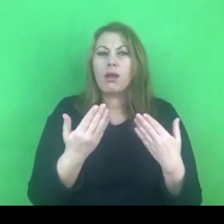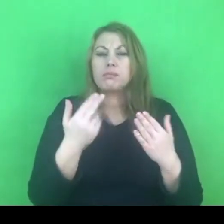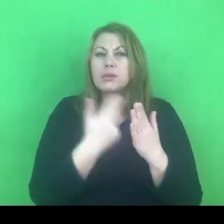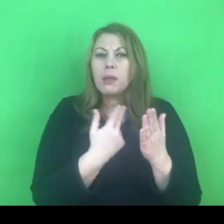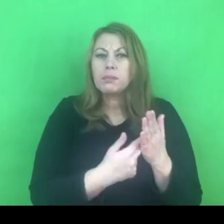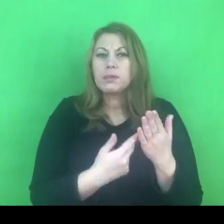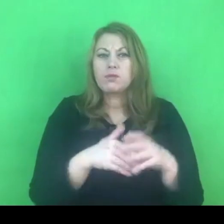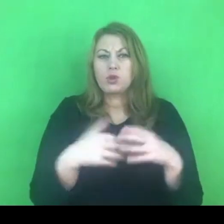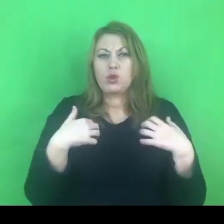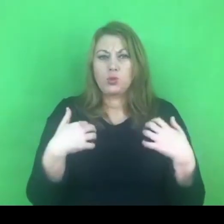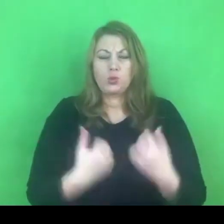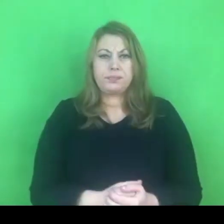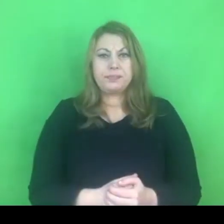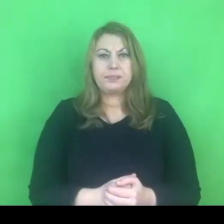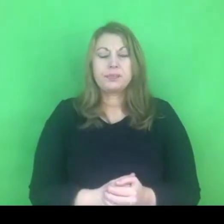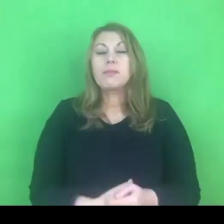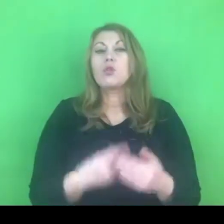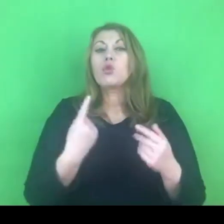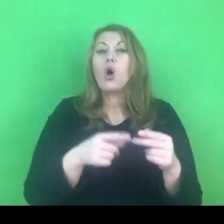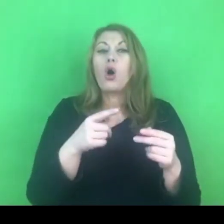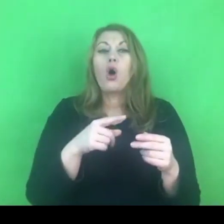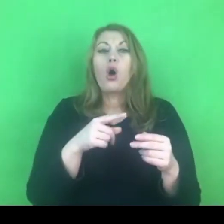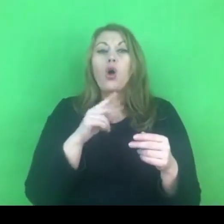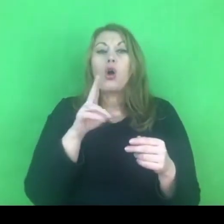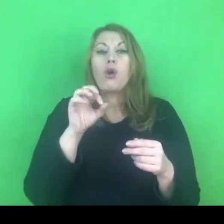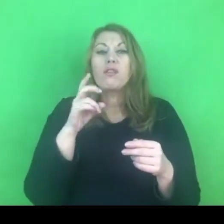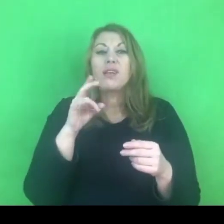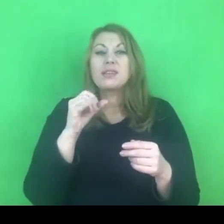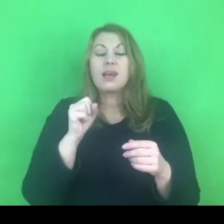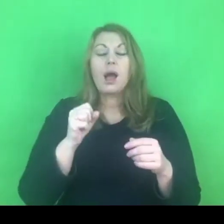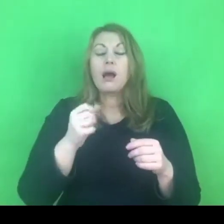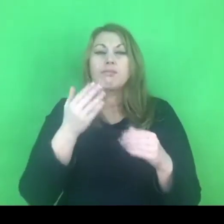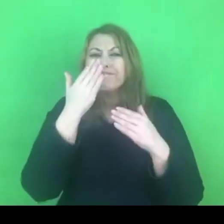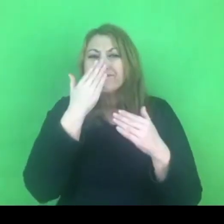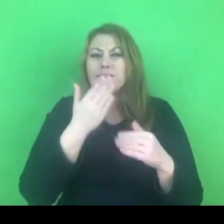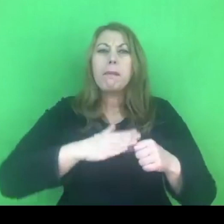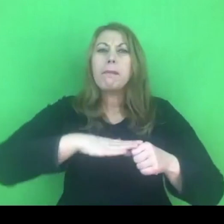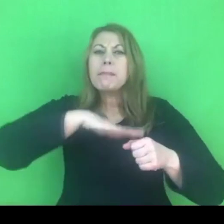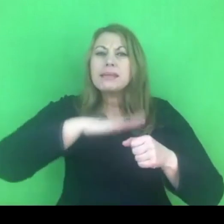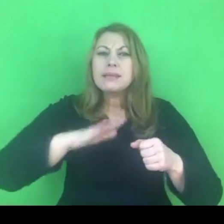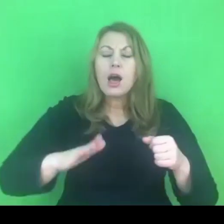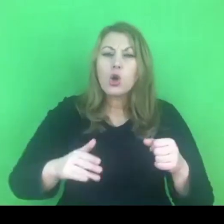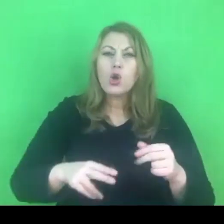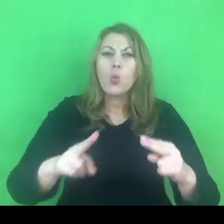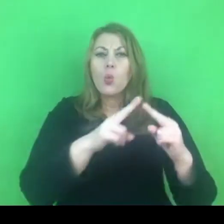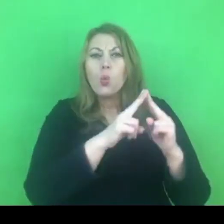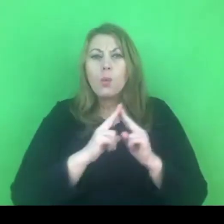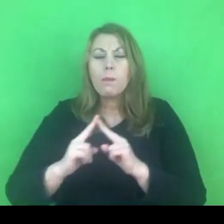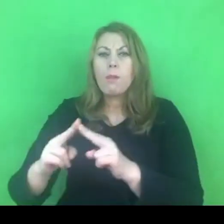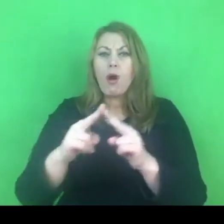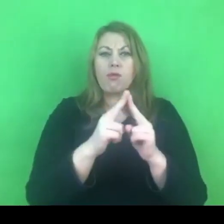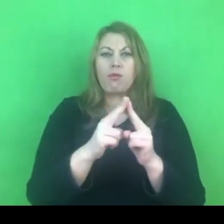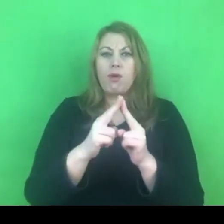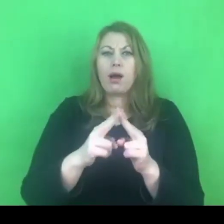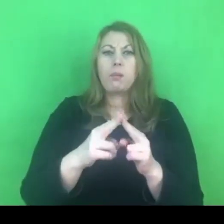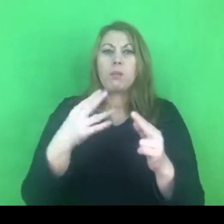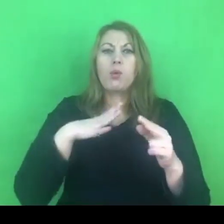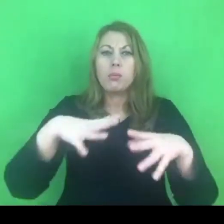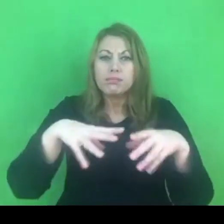Konwencja jest międzynarodową umową, która została przyjęta w 2011 roku